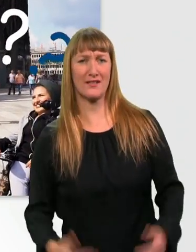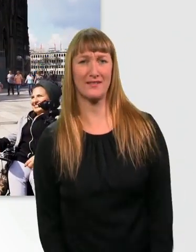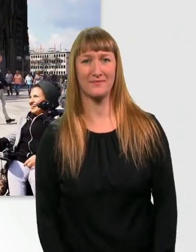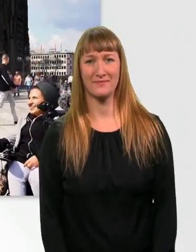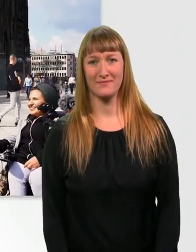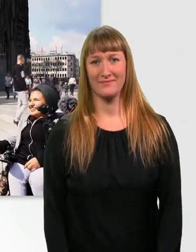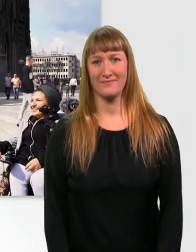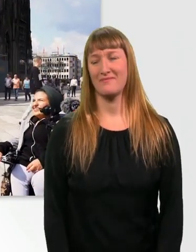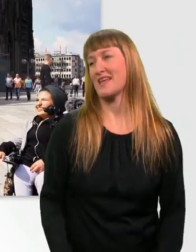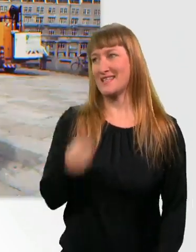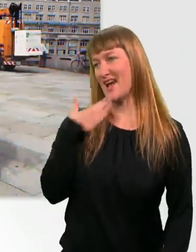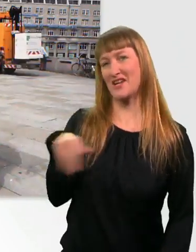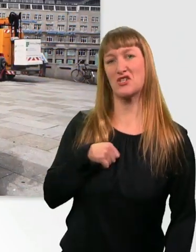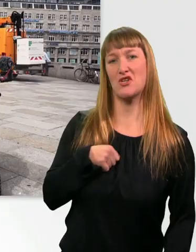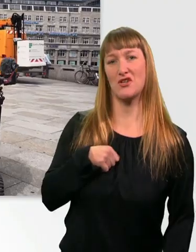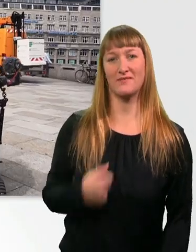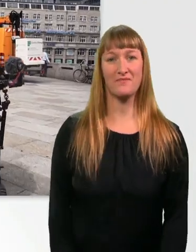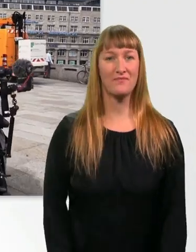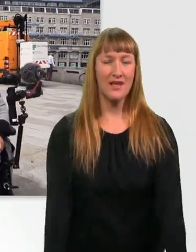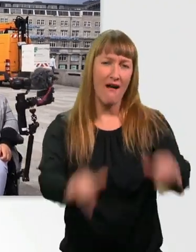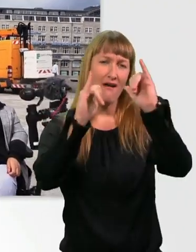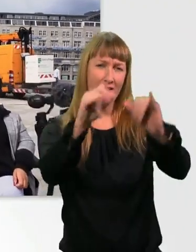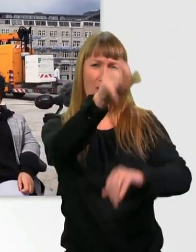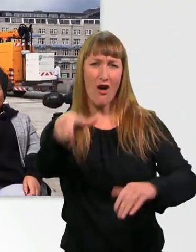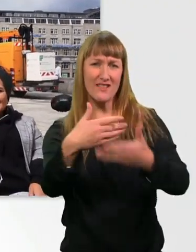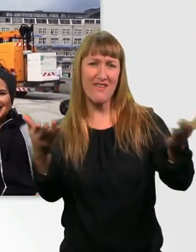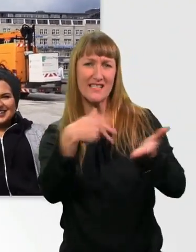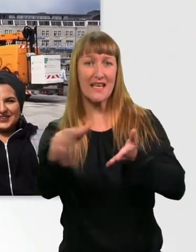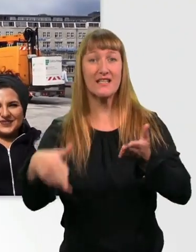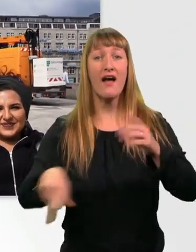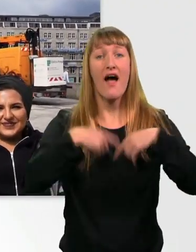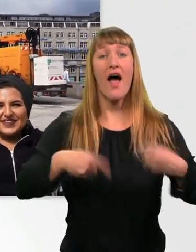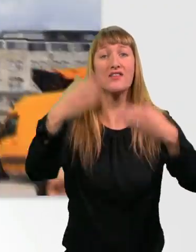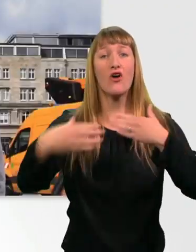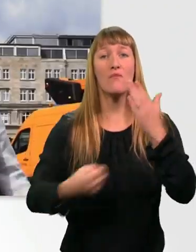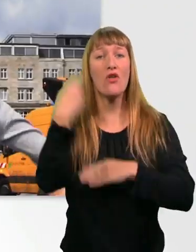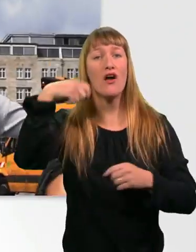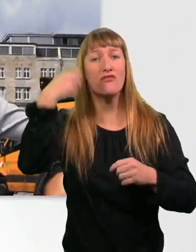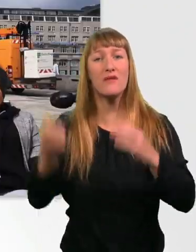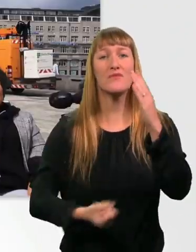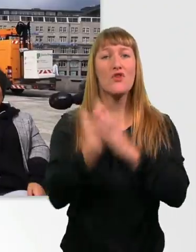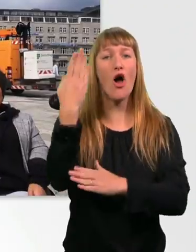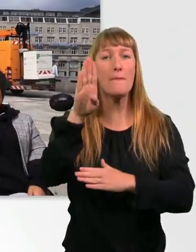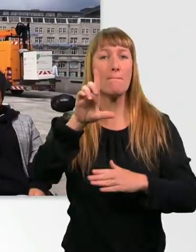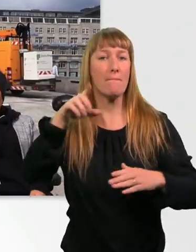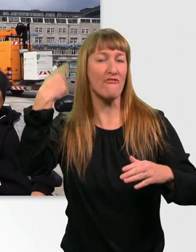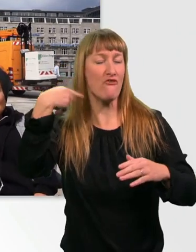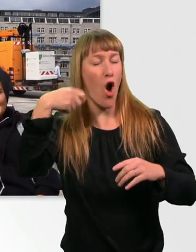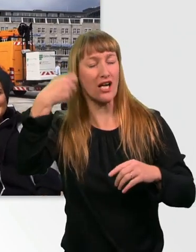Danke schön. - Danke. Yo, Leute, was geht? Herzlich willkommen zu einem neuen Vlog. Von uns. Wir 3 haben mal Sätze gesammelt,